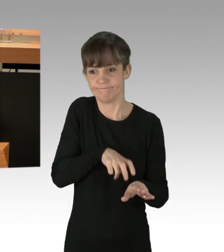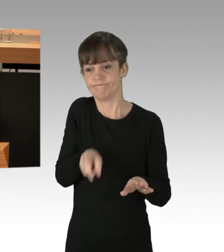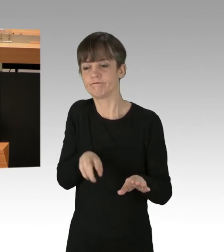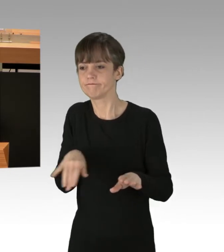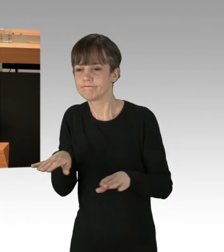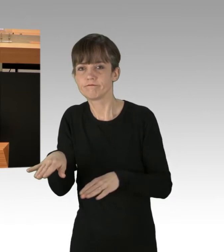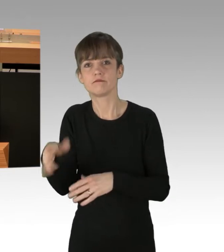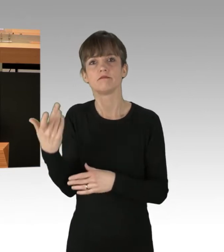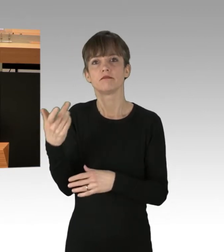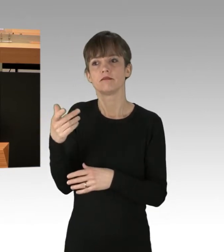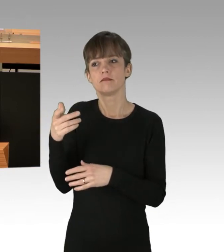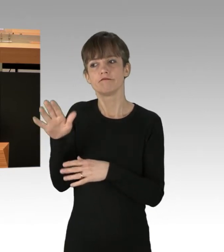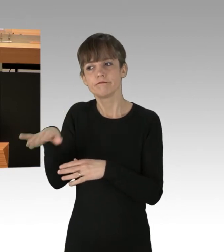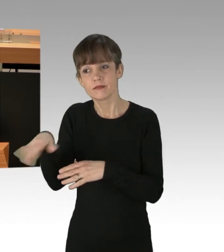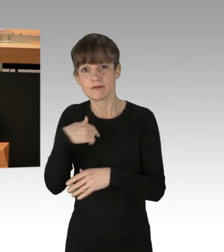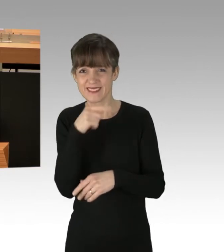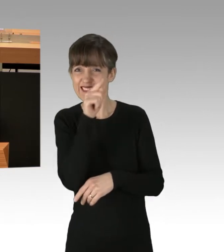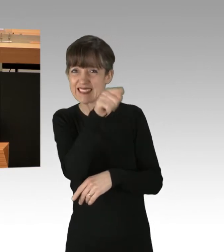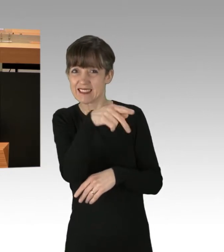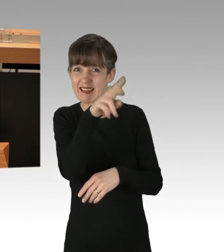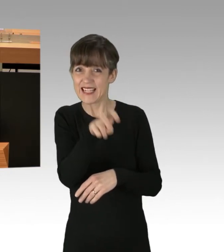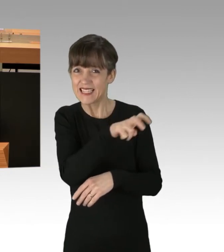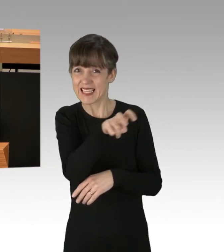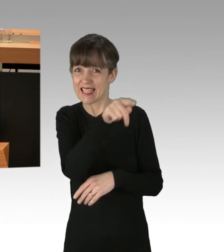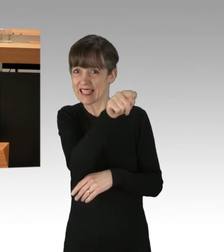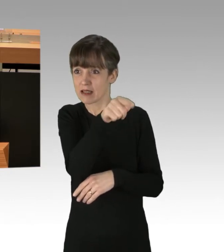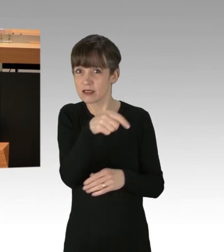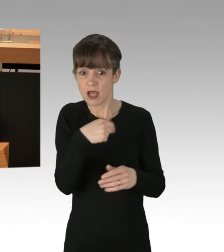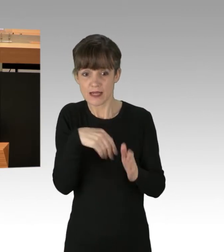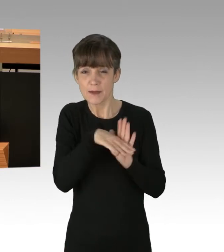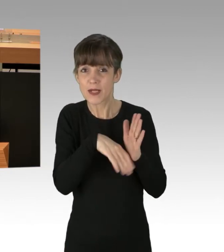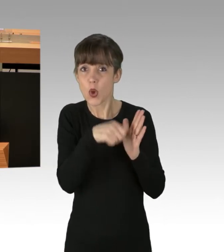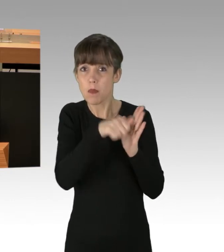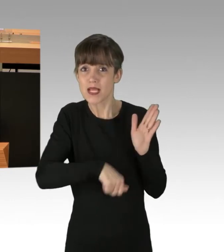Ihr ist entgegnet worden: Der Klimaschutz ist wichtiger.